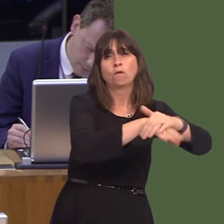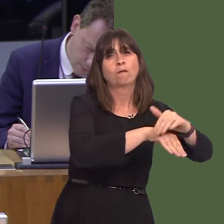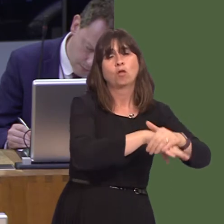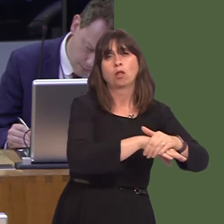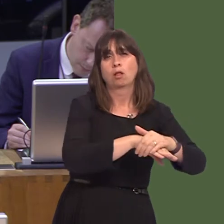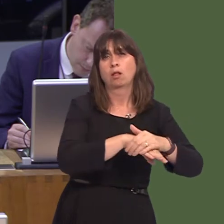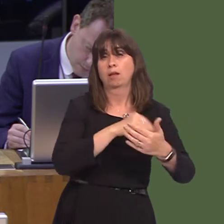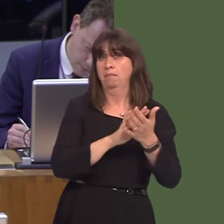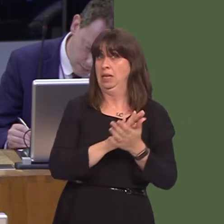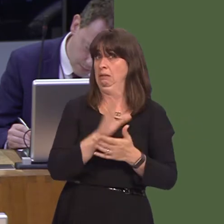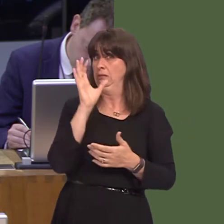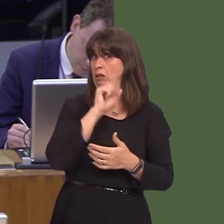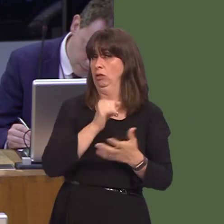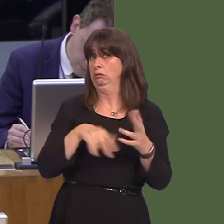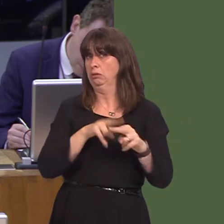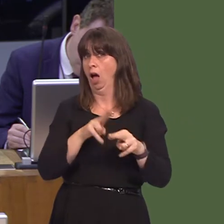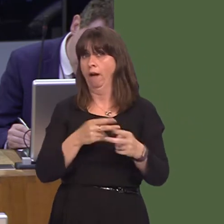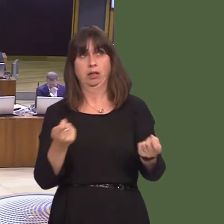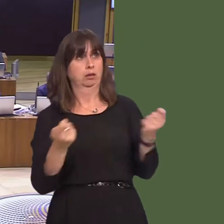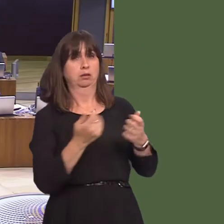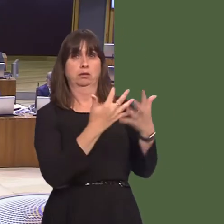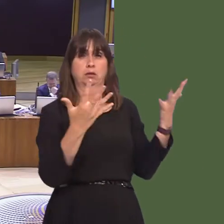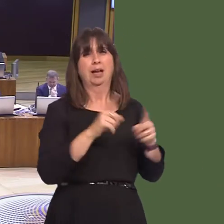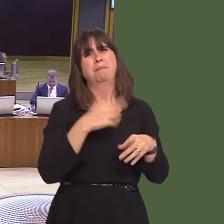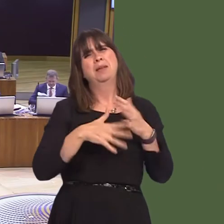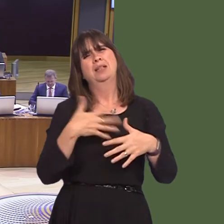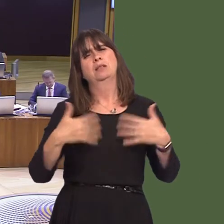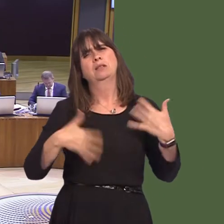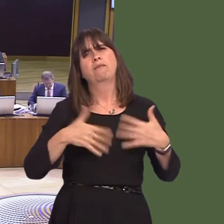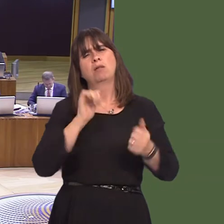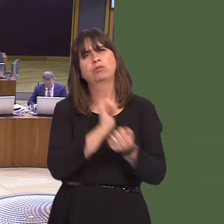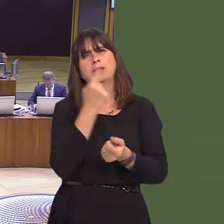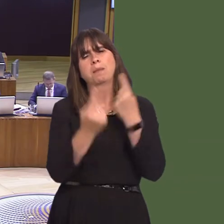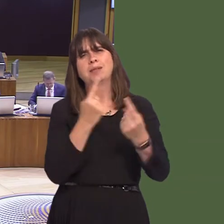safety issue regarding staff, the self-harm of prisoners, and to house prisoners closer